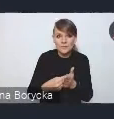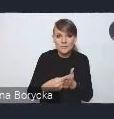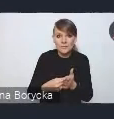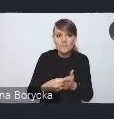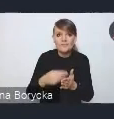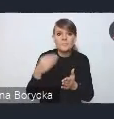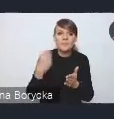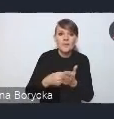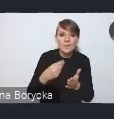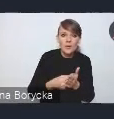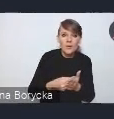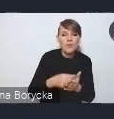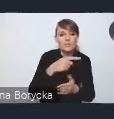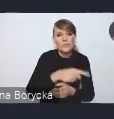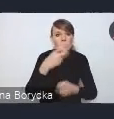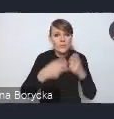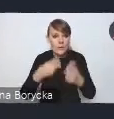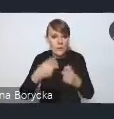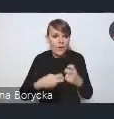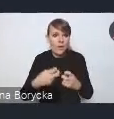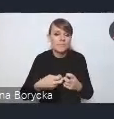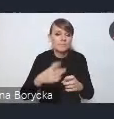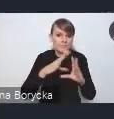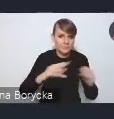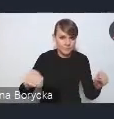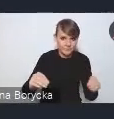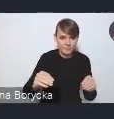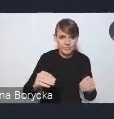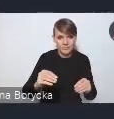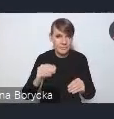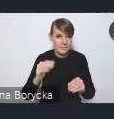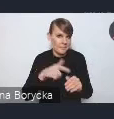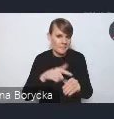czy rozwiązywania danych problemów. Widzimy w tym wyzwaniu